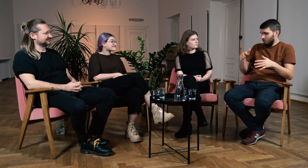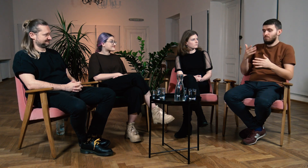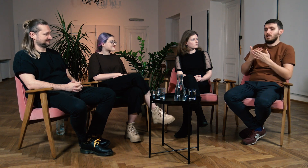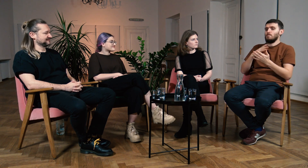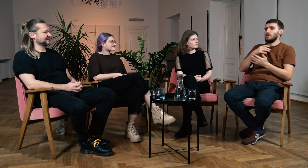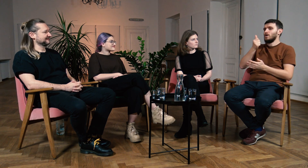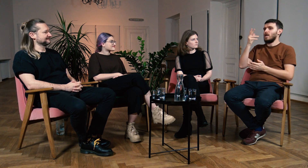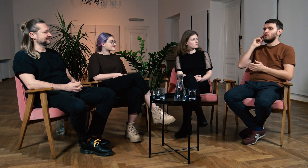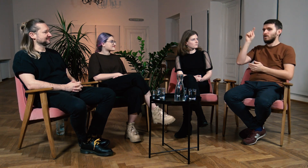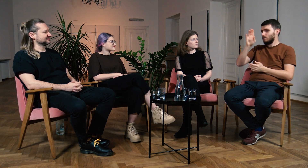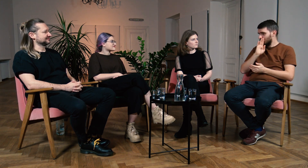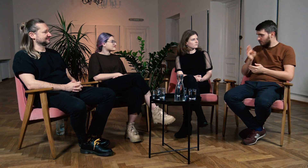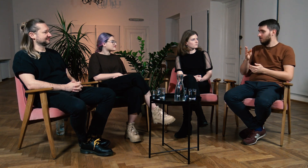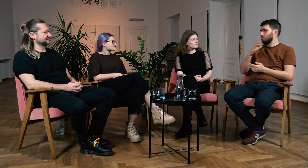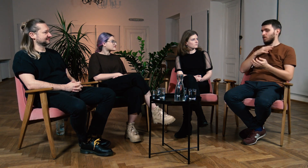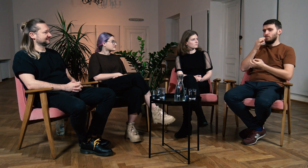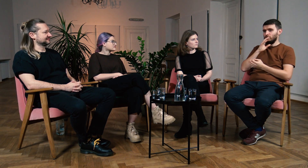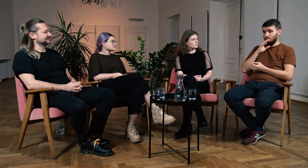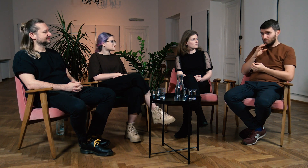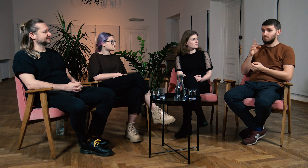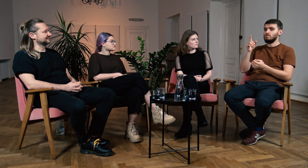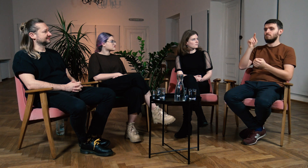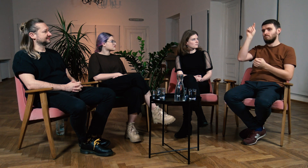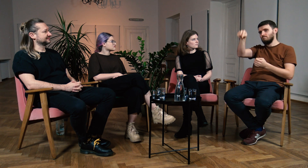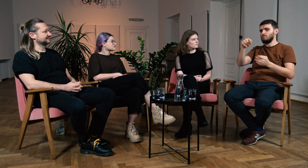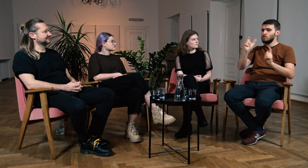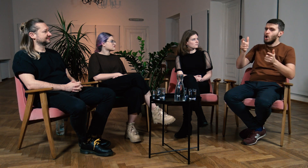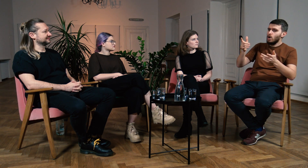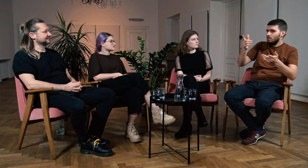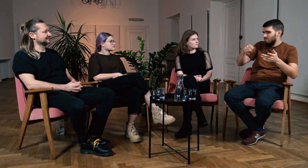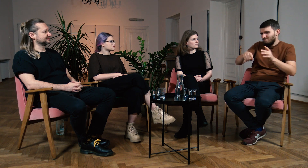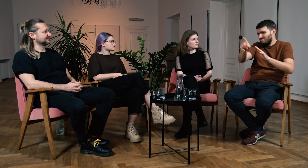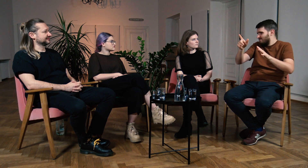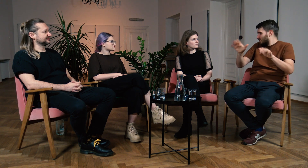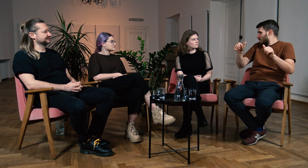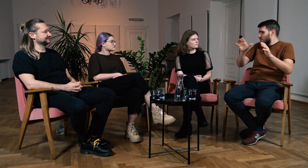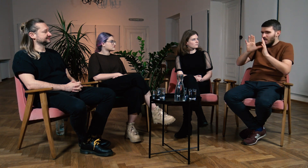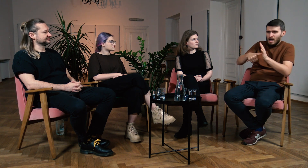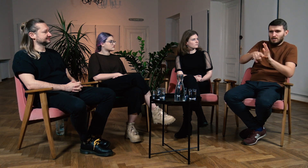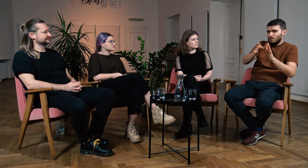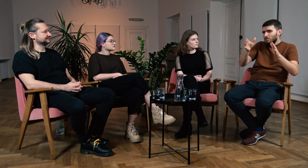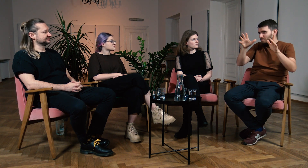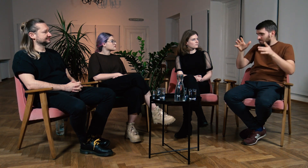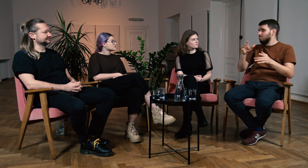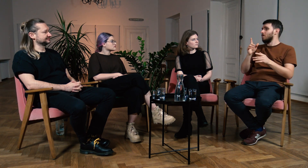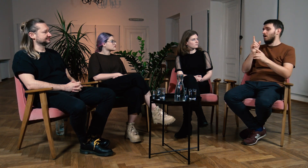Znam kilkoro głuchych z USA, którzy opowiedzieli mi o jednej sytuacji. Mieli problem z odnalezieniem się w mieście.